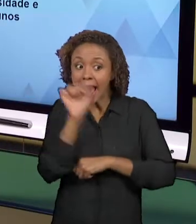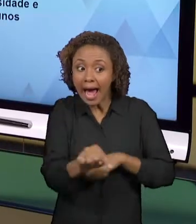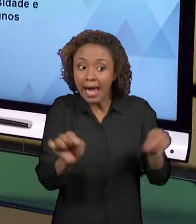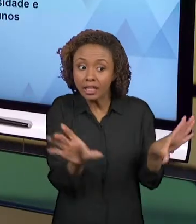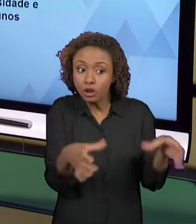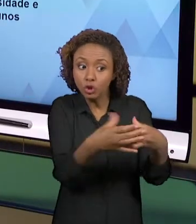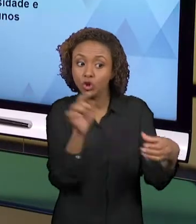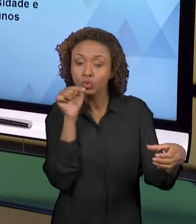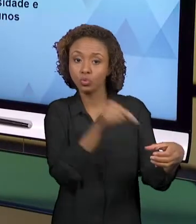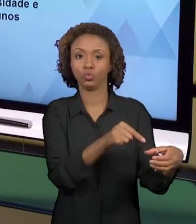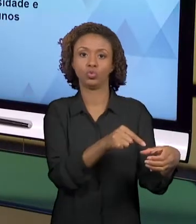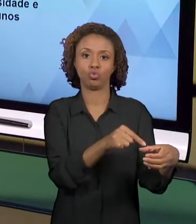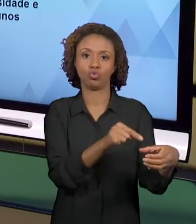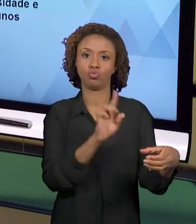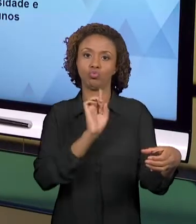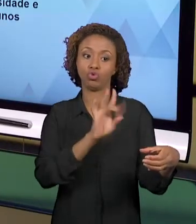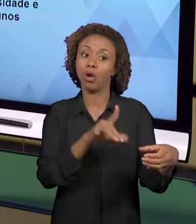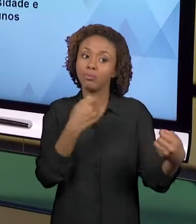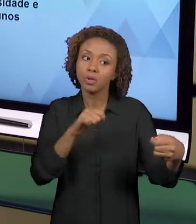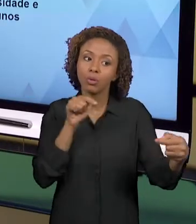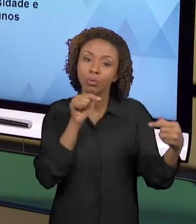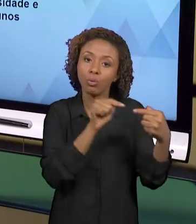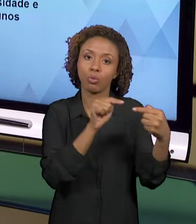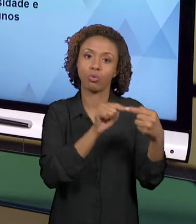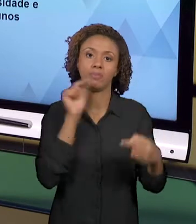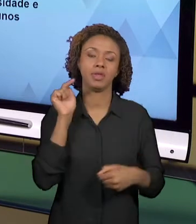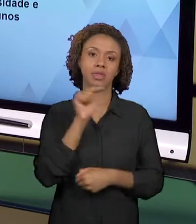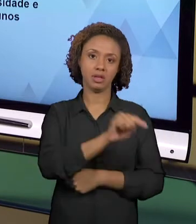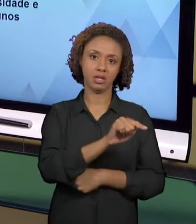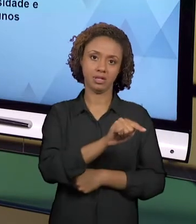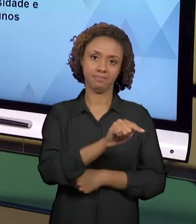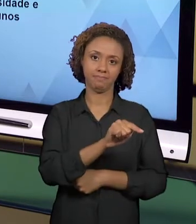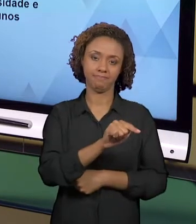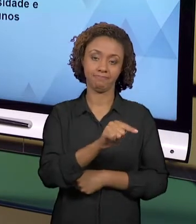PRODUZIDAS PARA DETERMINADOS ALUNOS.